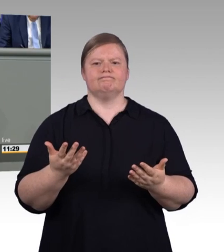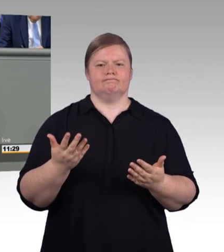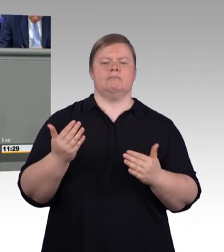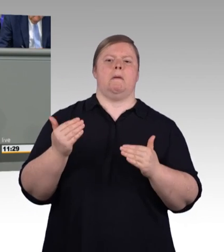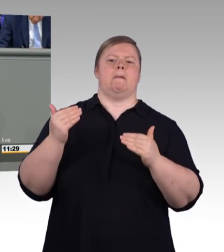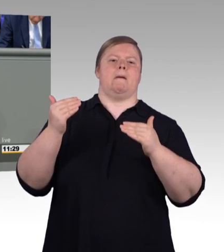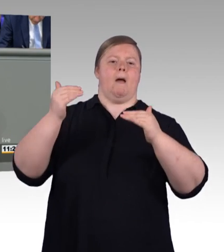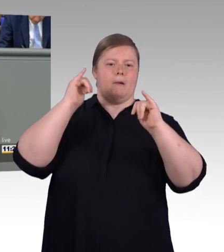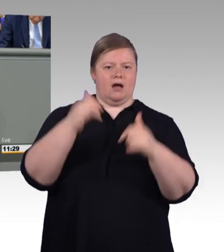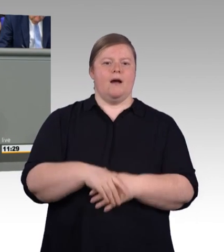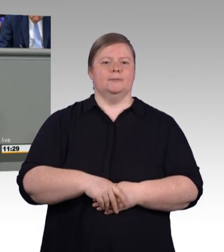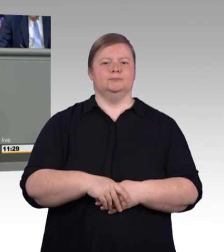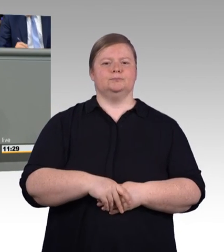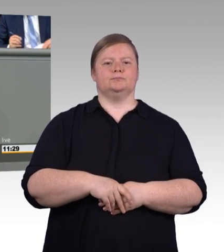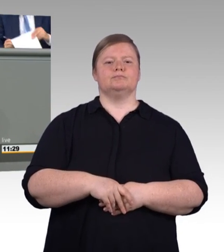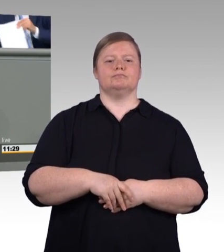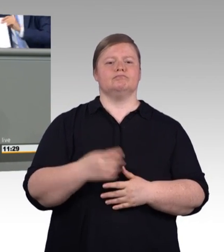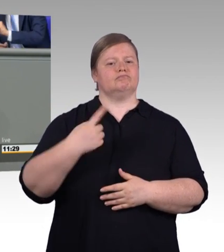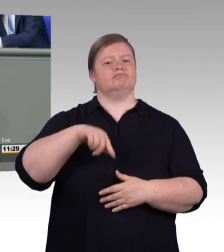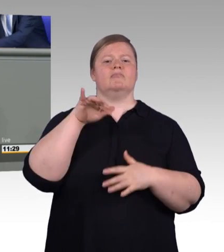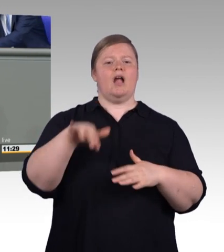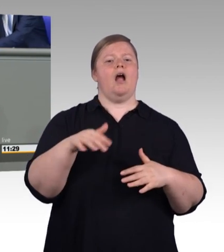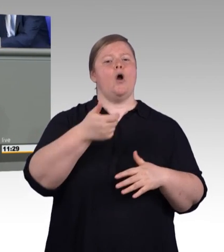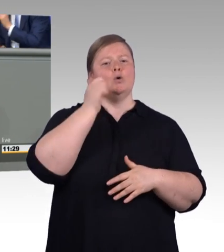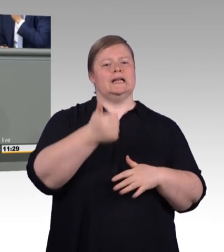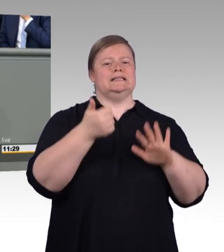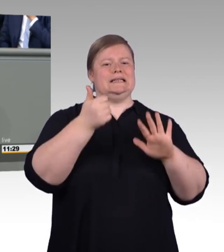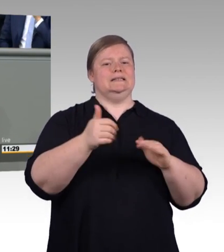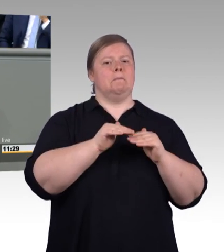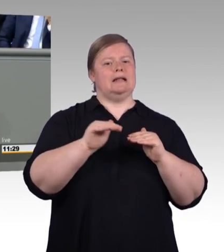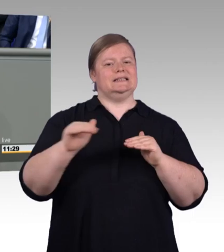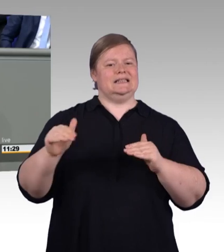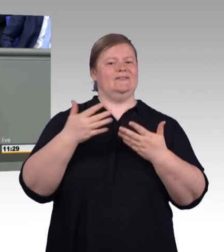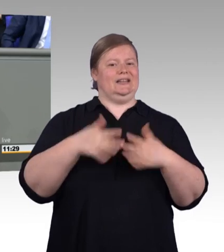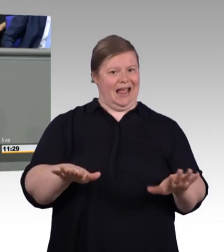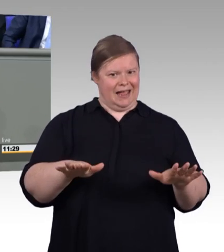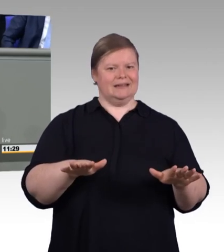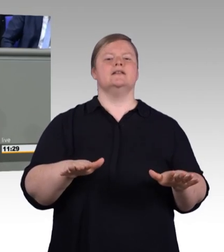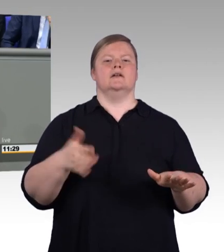um jungen Menschen ein wirklich gutes Angebot zu machen. Und diese Entwicklung ist nicht nur bemerkenswert,